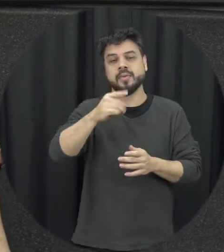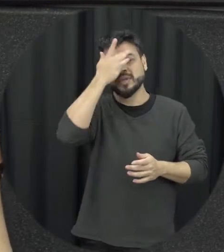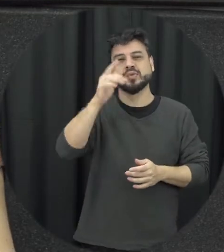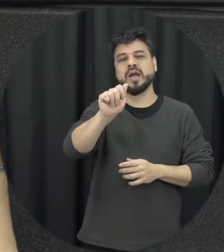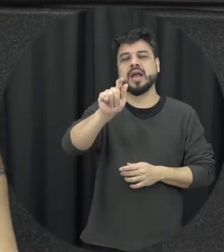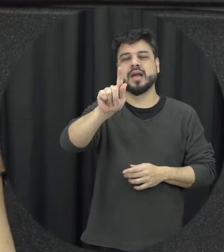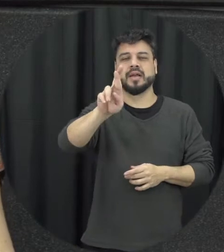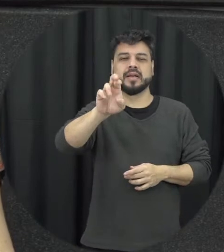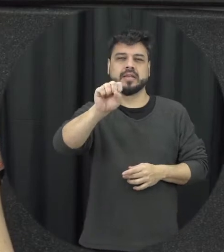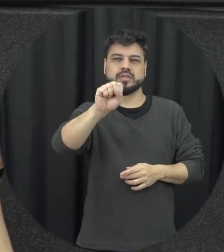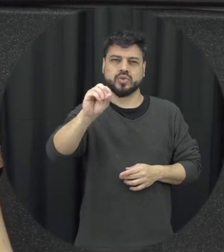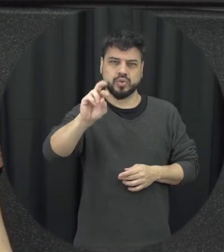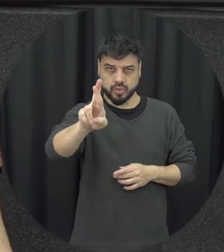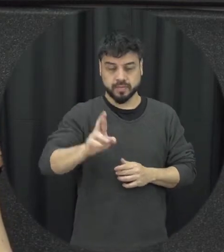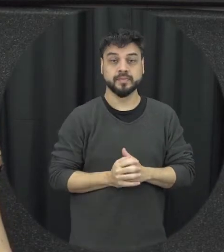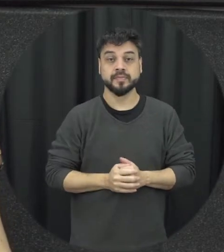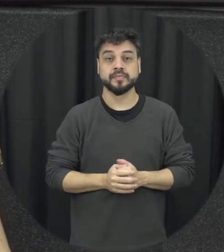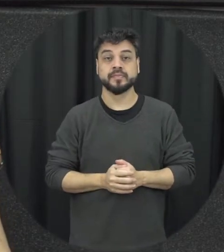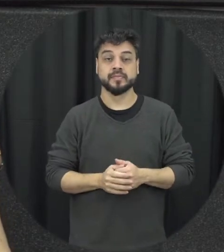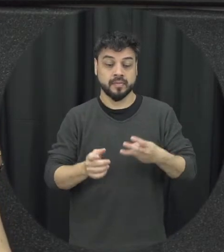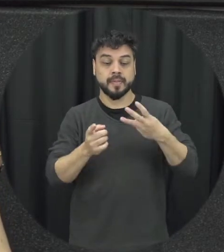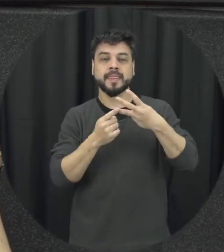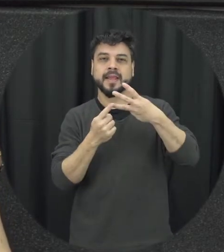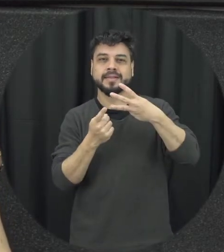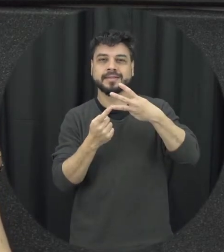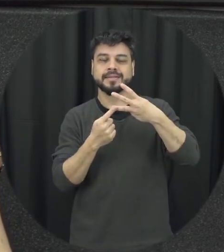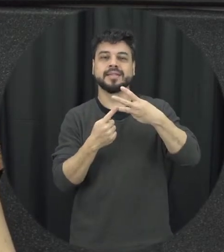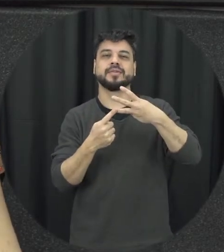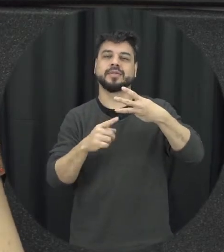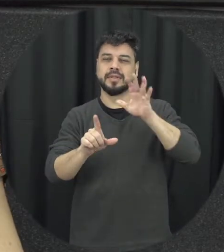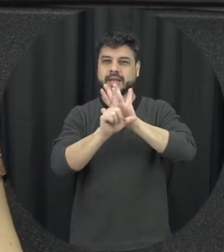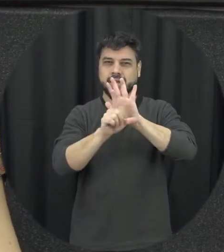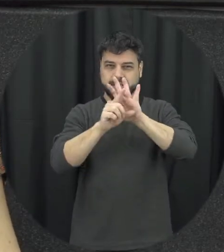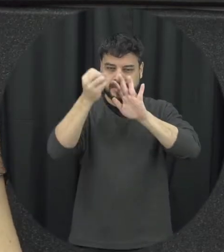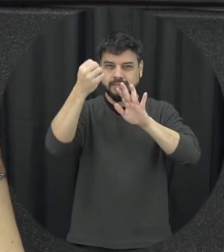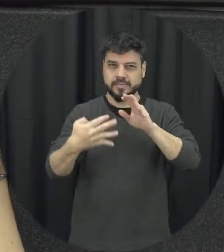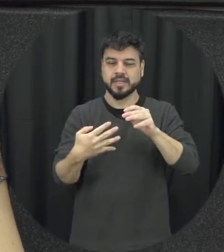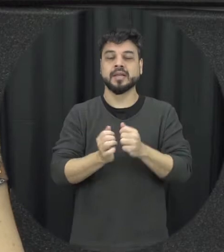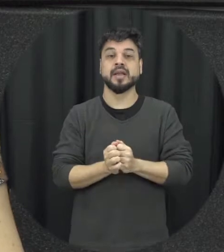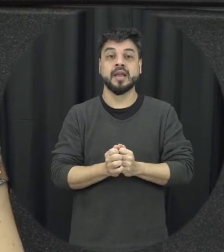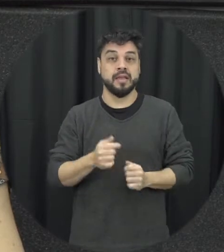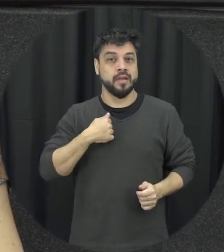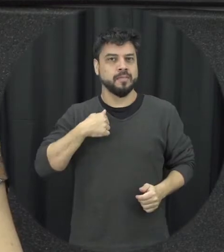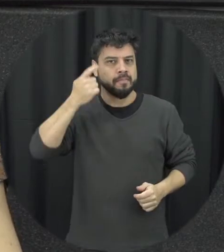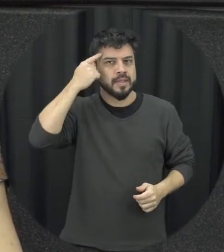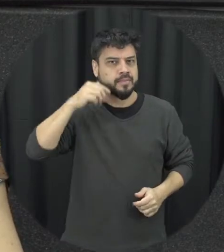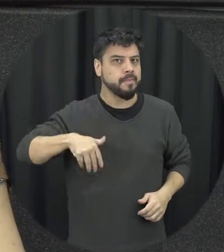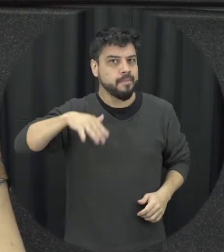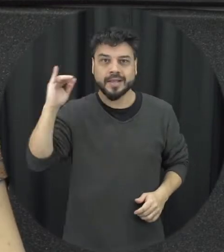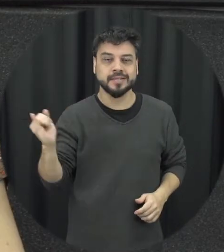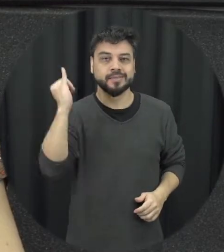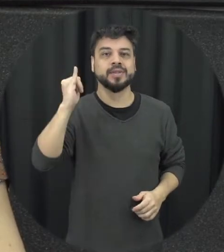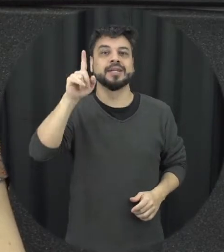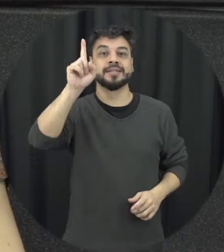e o terceiro, o terceiro aspecto da lei que para mim é o mais importante é que talvez torne